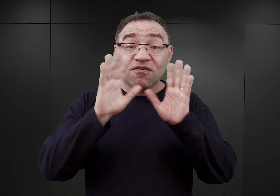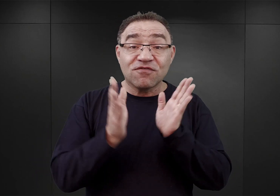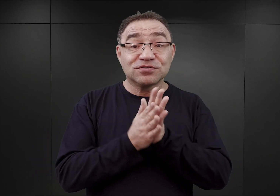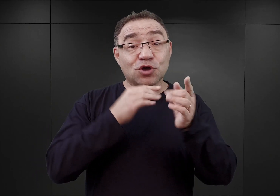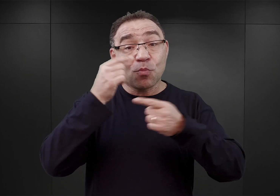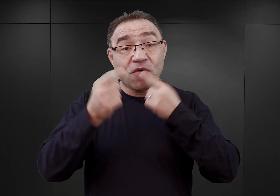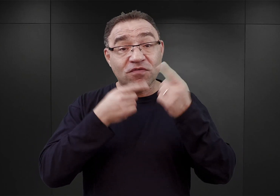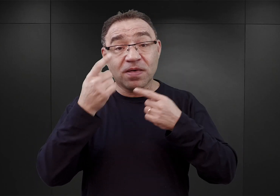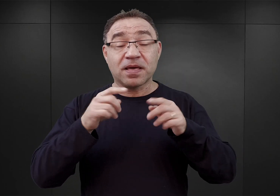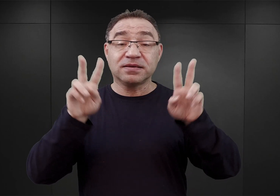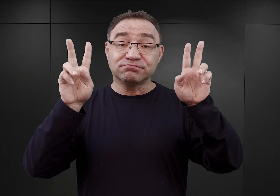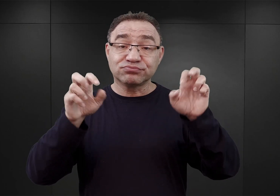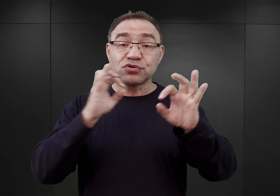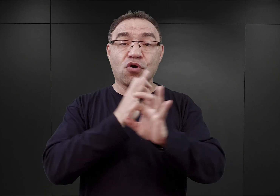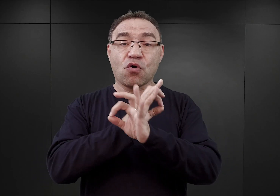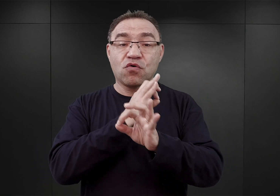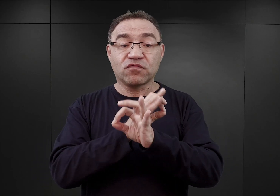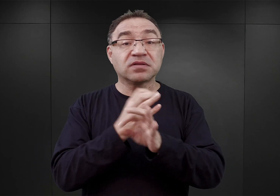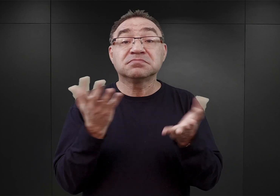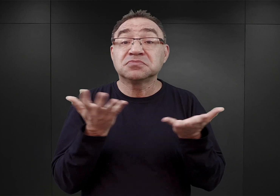Wszystkie podcasty z cyklu O Auschwitz